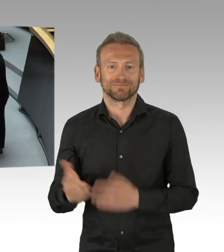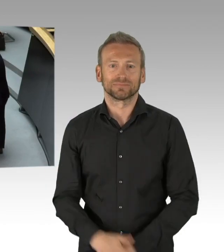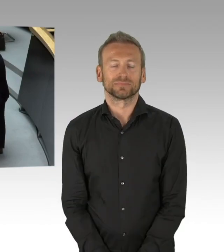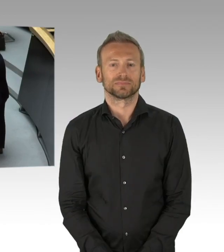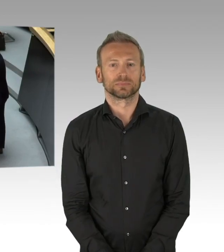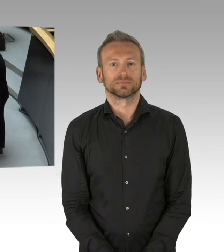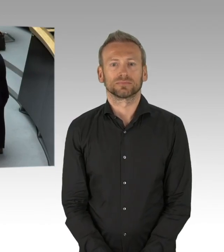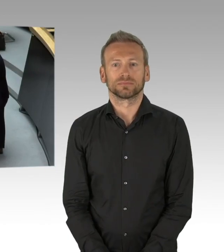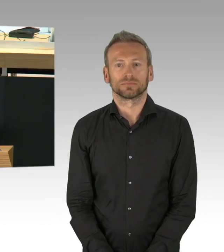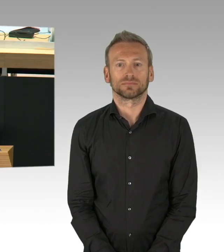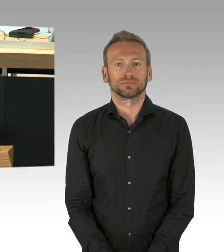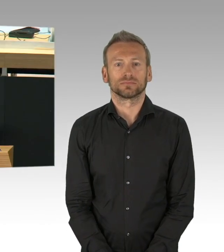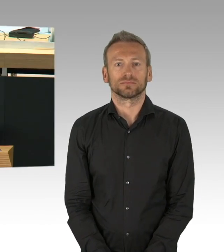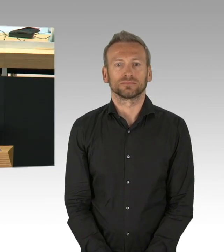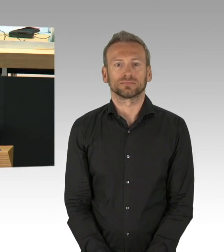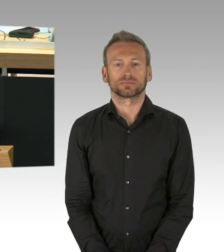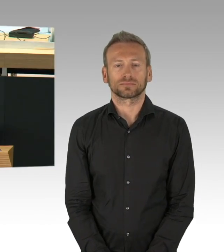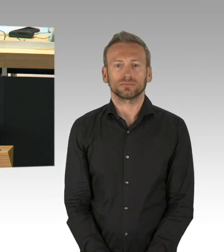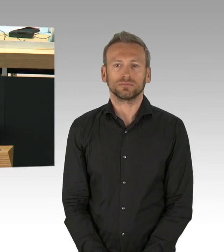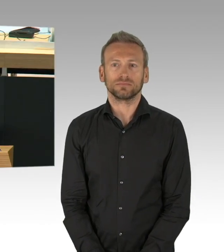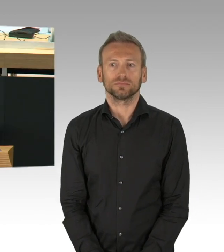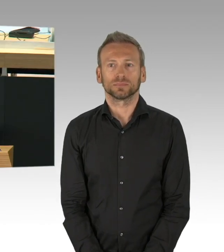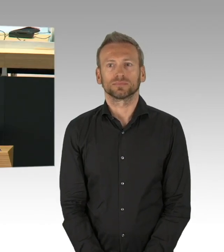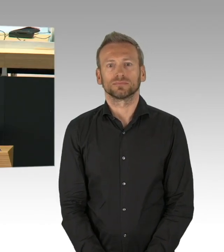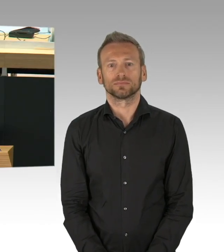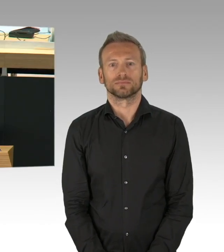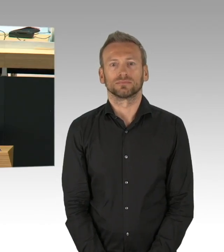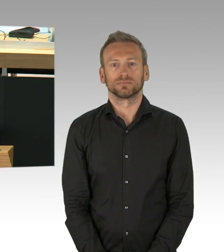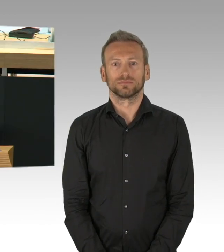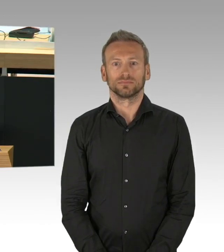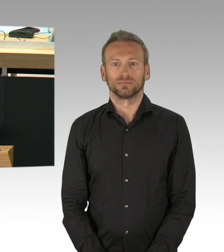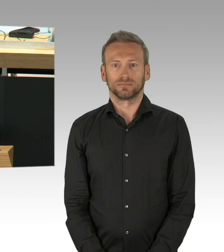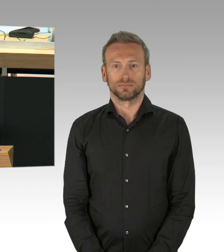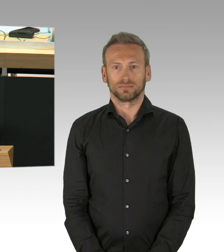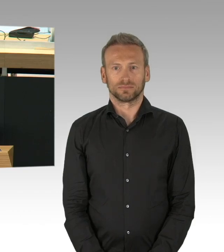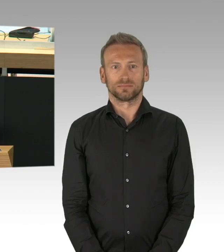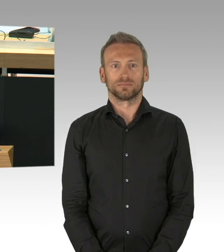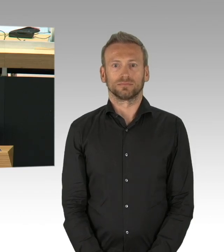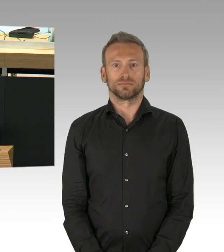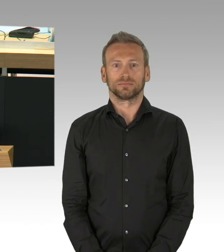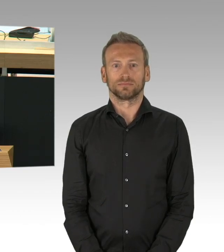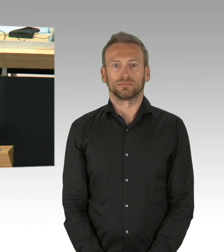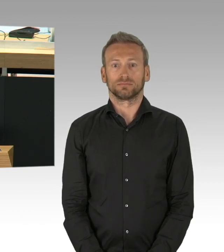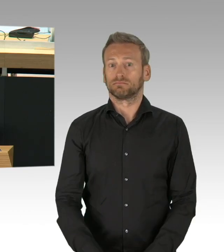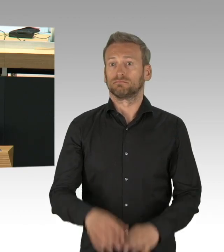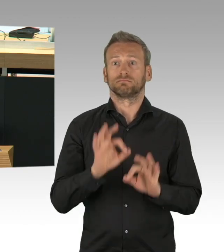dann ist in dieser Stadt an einem Freitag den 13. etwas passiert, wo ich selber nicht gedacht hätte, dass das in dieser Stadt möglich ist.